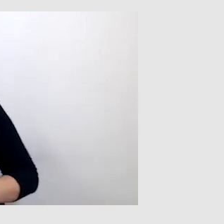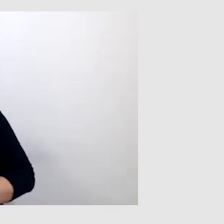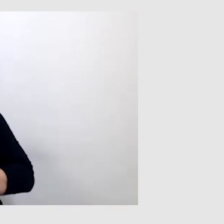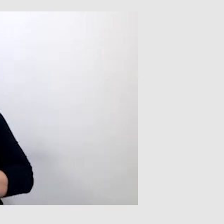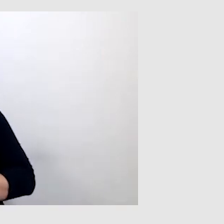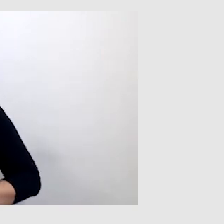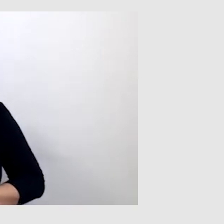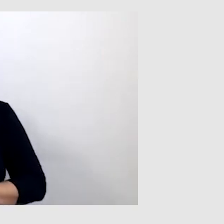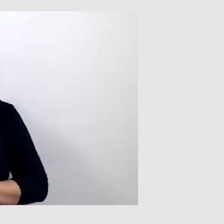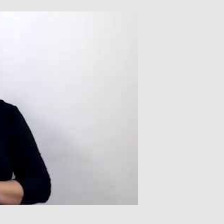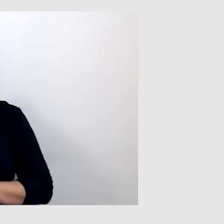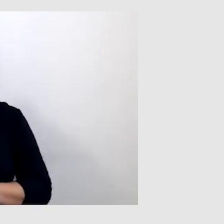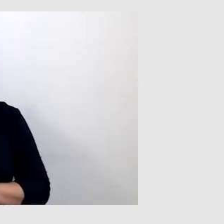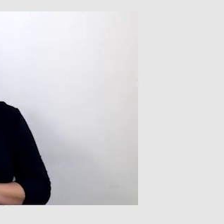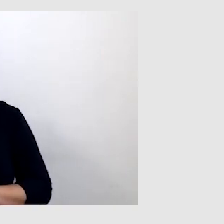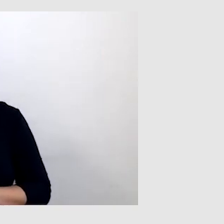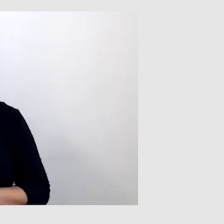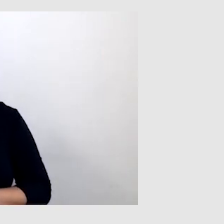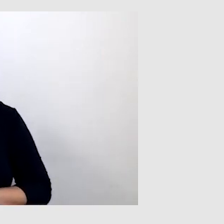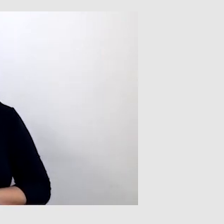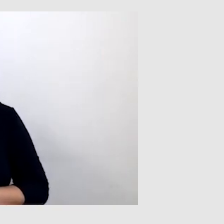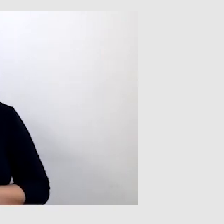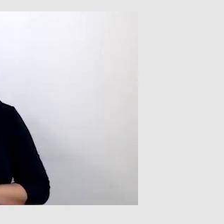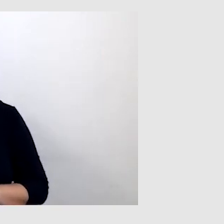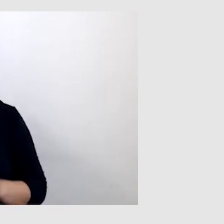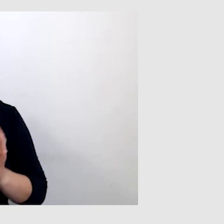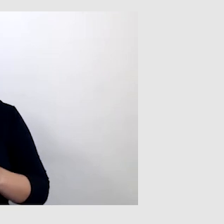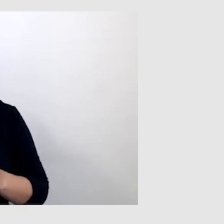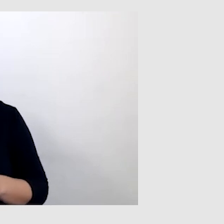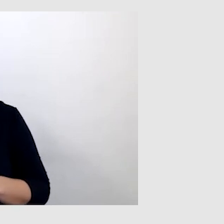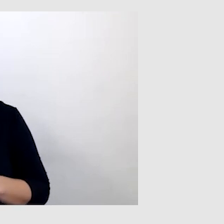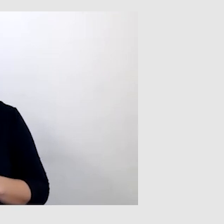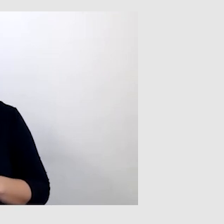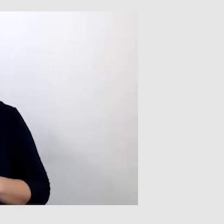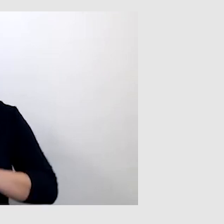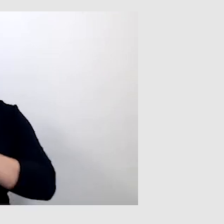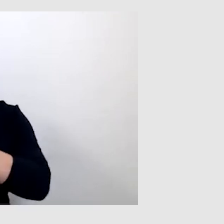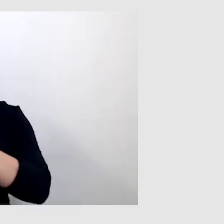PAWEŁ: Tak, w sytuacji, kiedy nie byłem w stanie przyjechać na to wydarzenie.